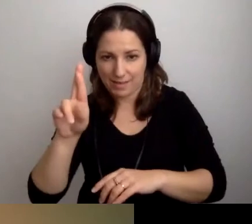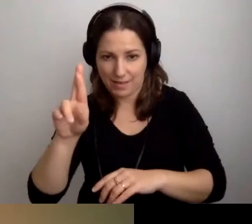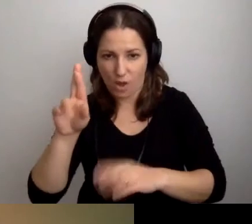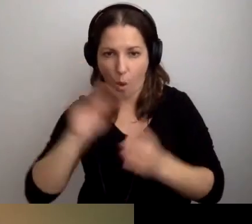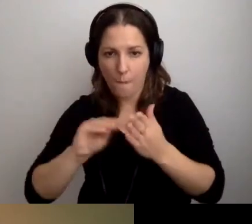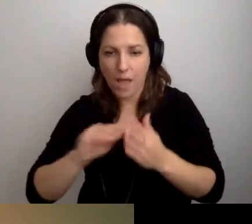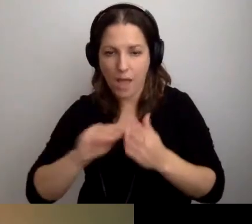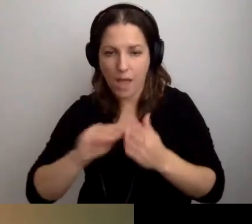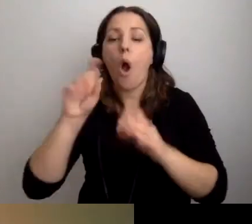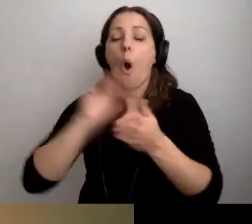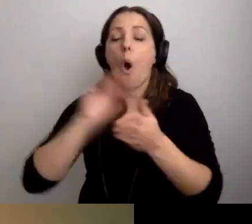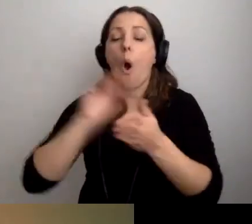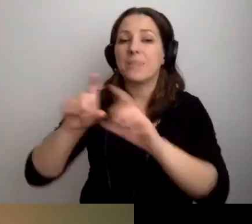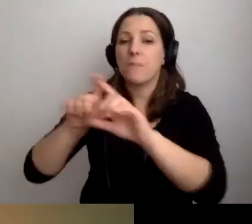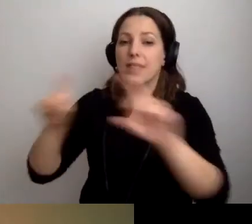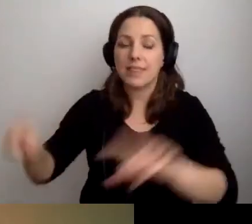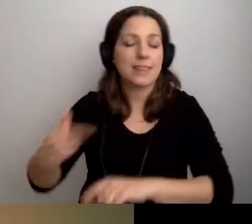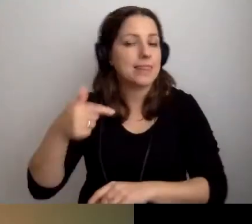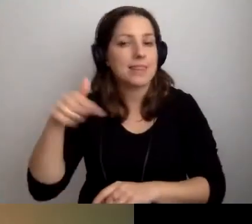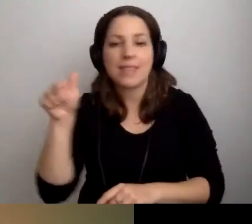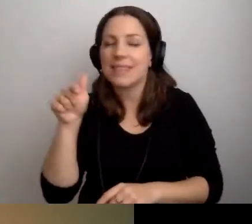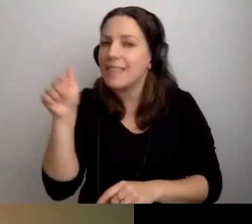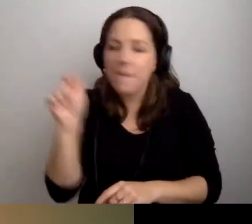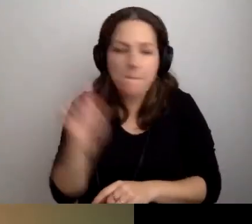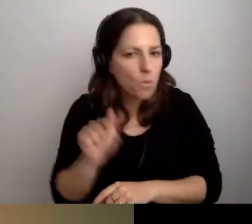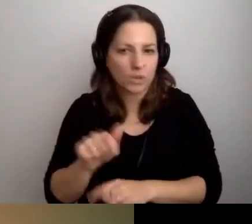Opis budynku nie musi być w tekście ETR.